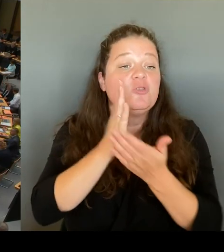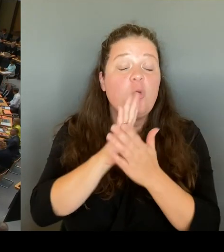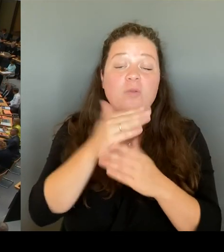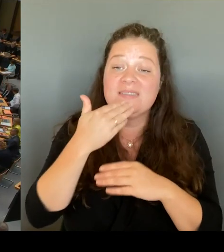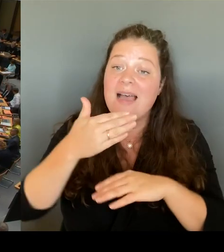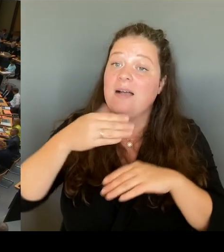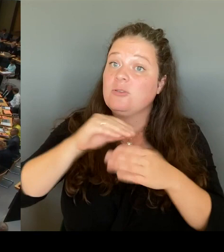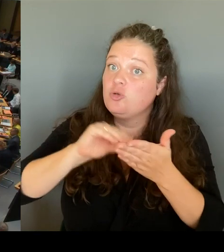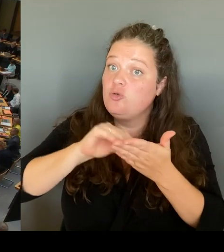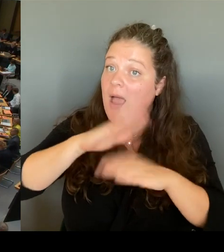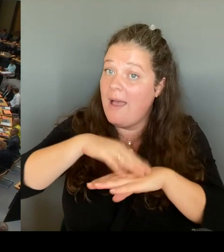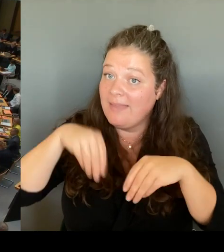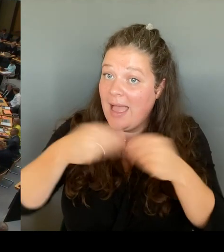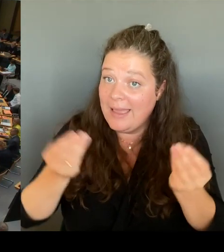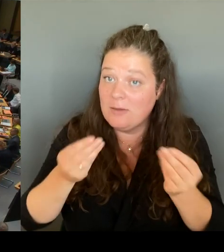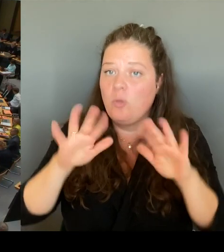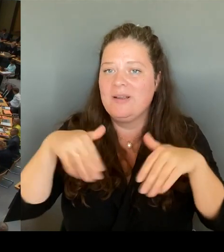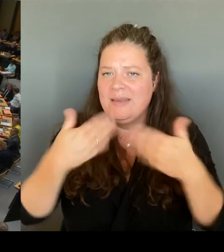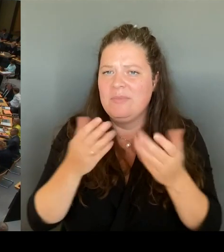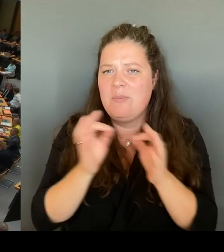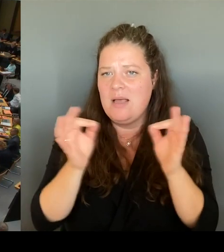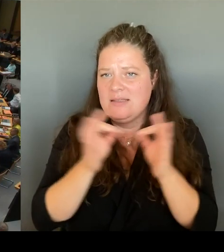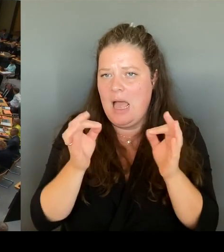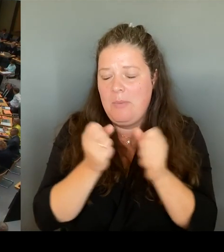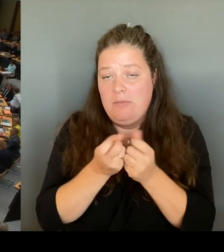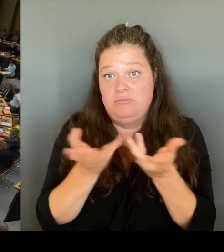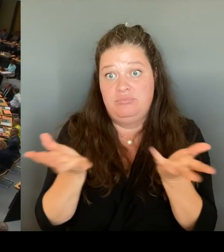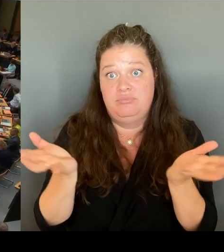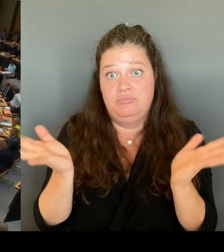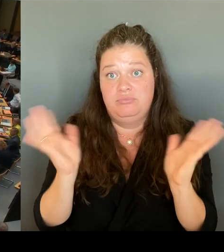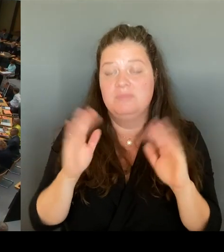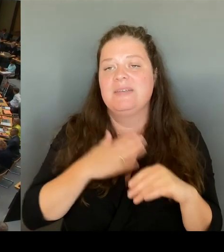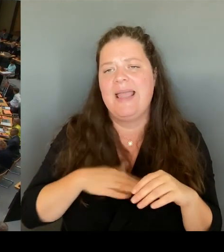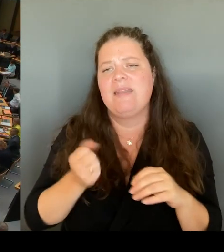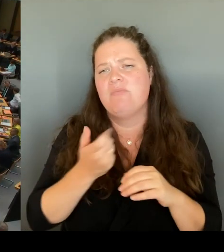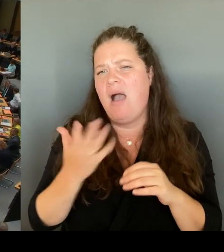Wir haben die Möglichkeit geschaffen, epochalen oder fächerübergreifenden Fächerverbindenunterricht